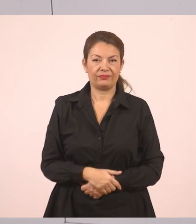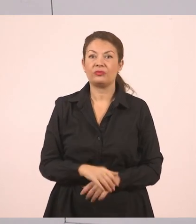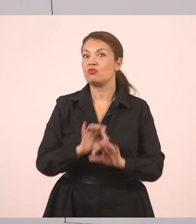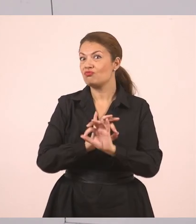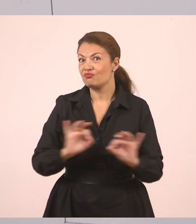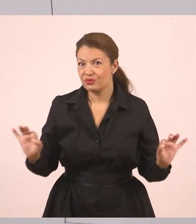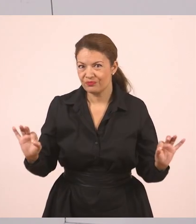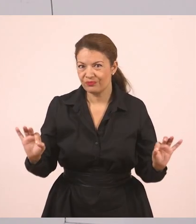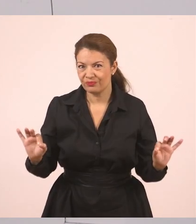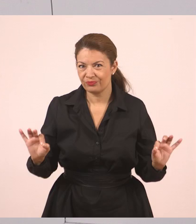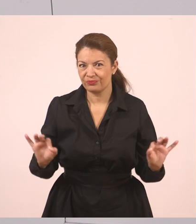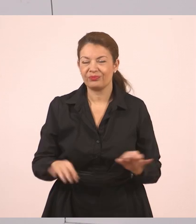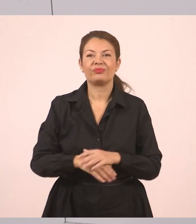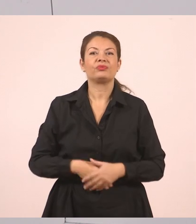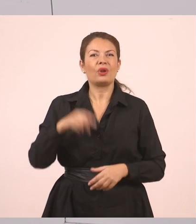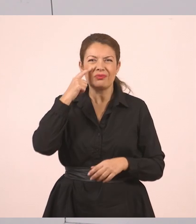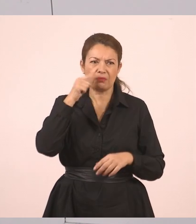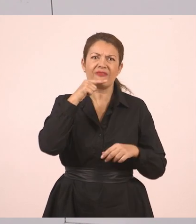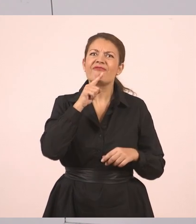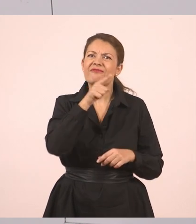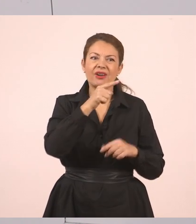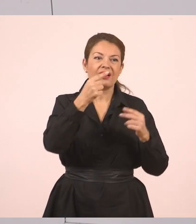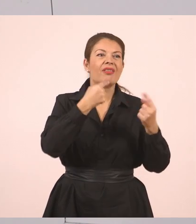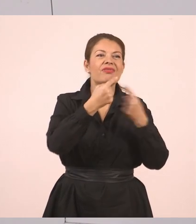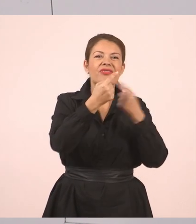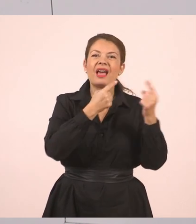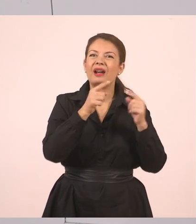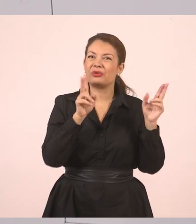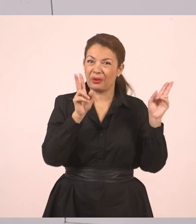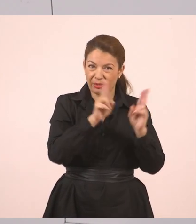Πολύ ωραία, παιδιά. Και πάμε τώρα αυτόν τον μικρό διάλογο, να τον μετατρέψουμε από ευθύ λόγο,